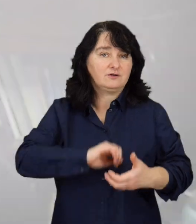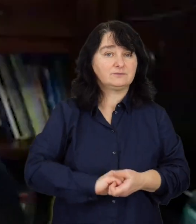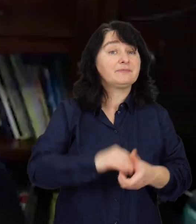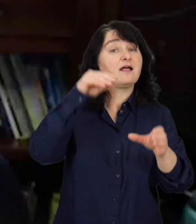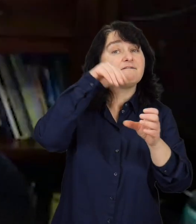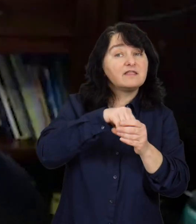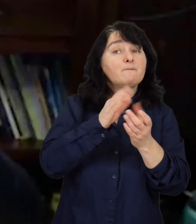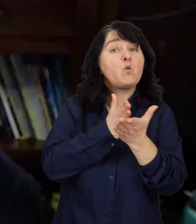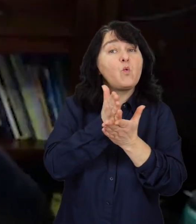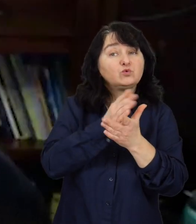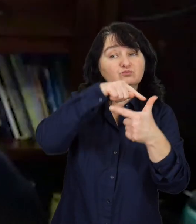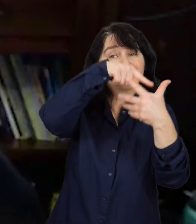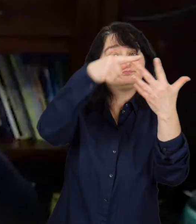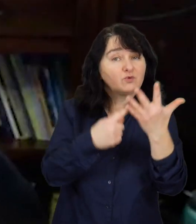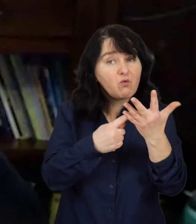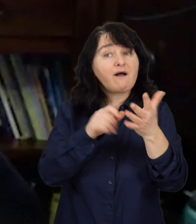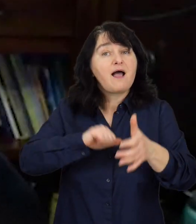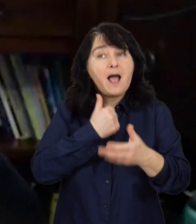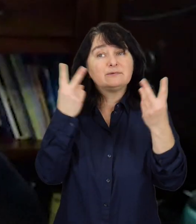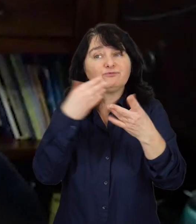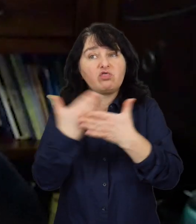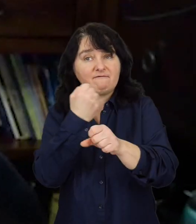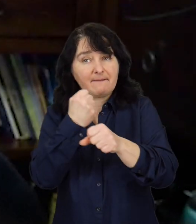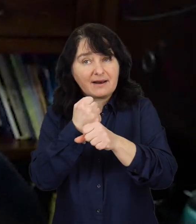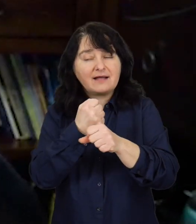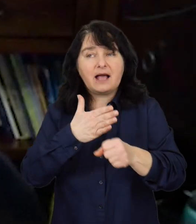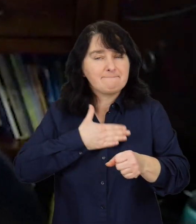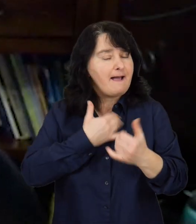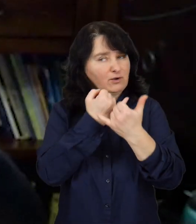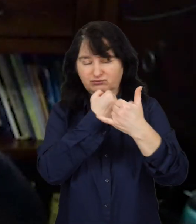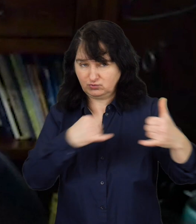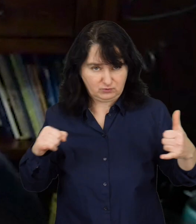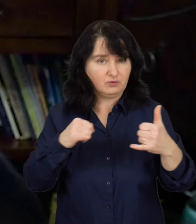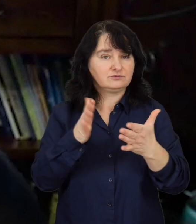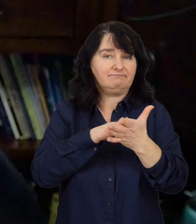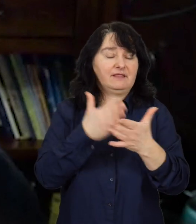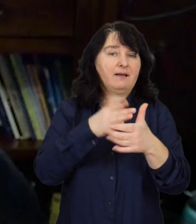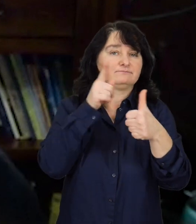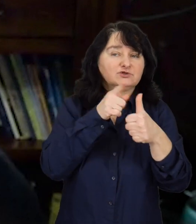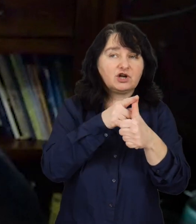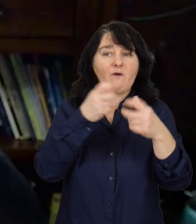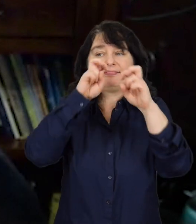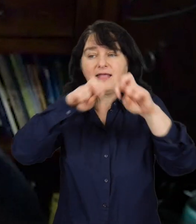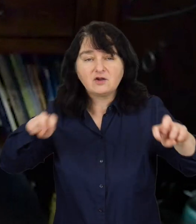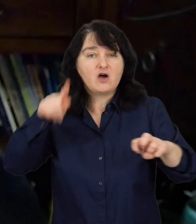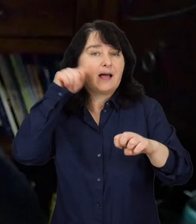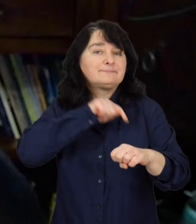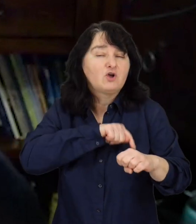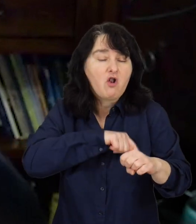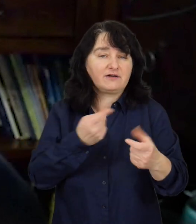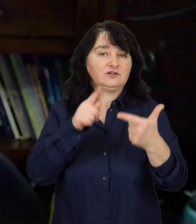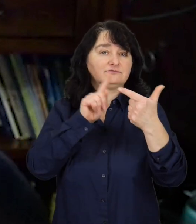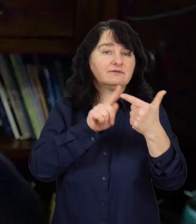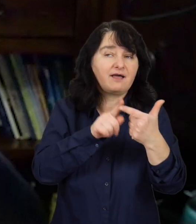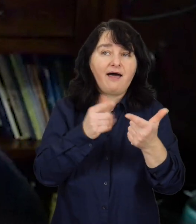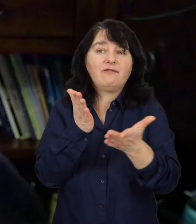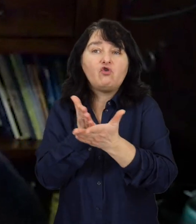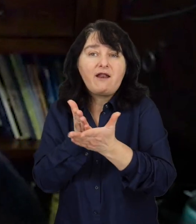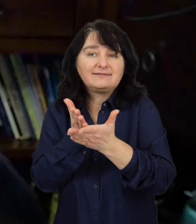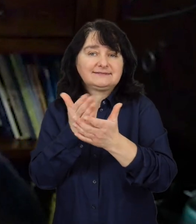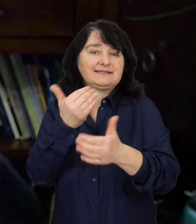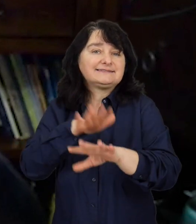W pakiecie usług prozatrudnieniowych jest cała długa paleta, począwszy od diagnozy psychologicznej, doradcy zawodowego,